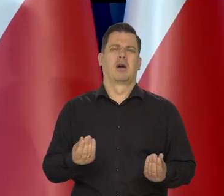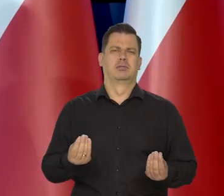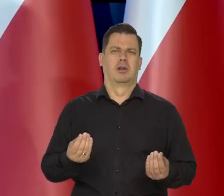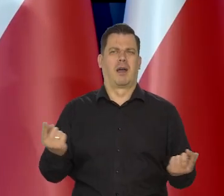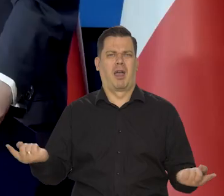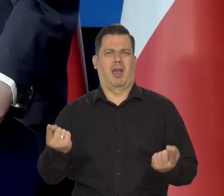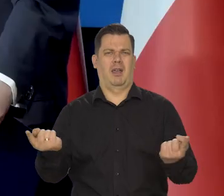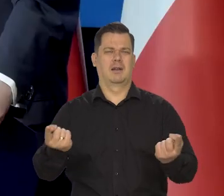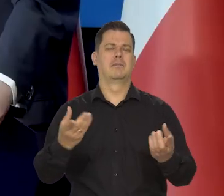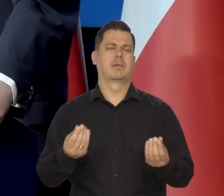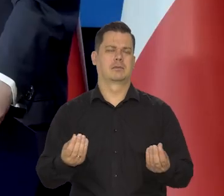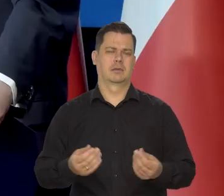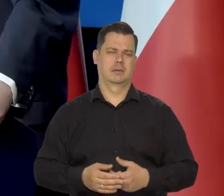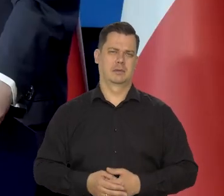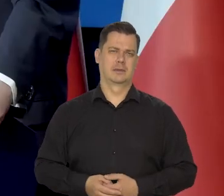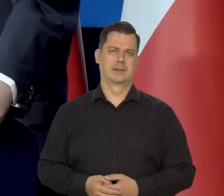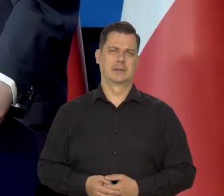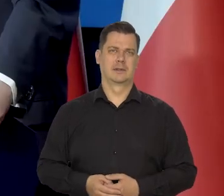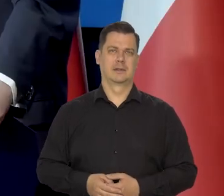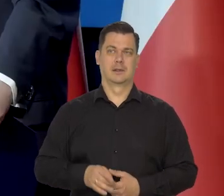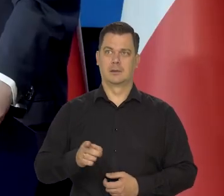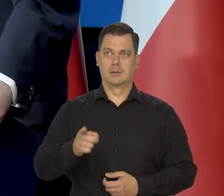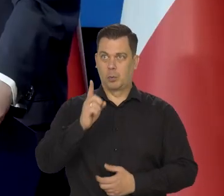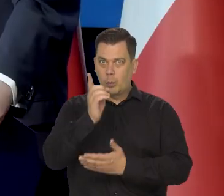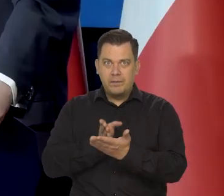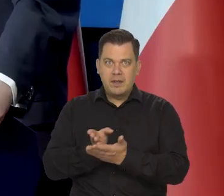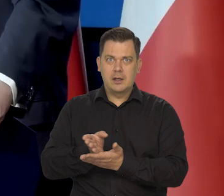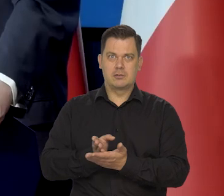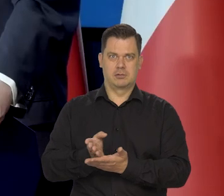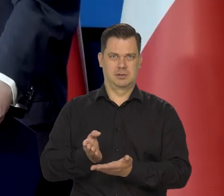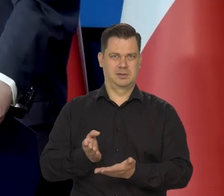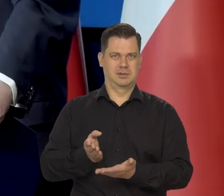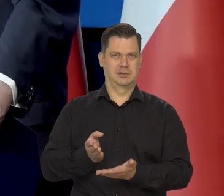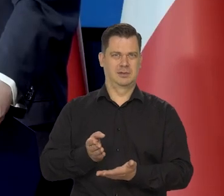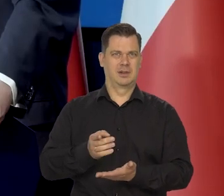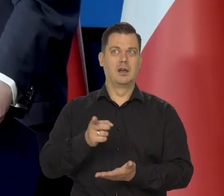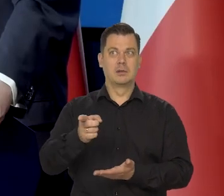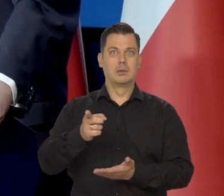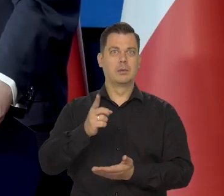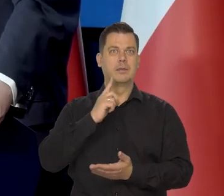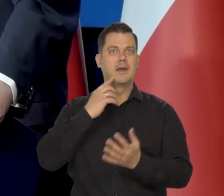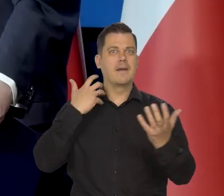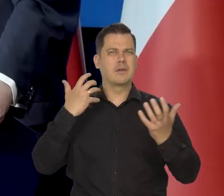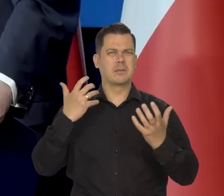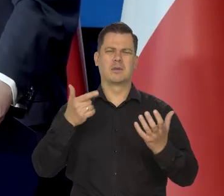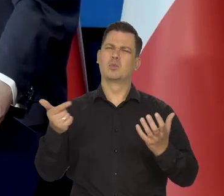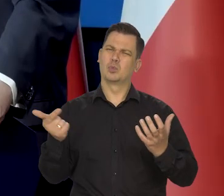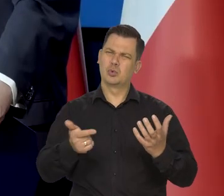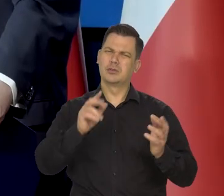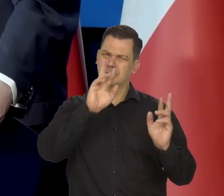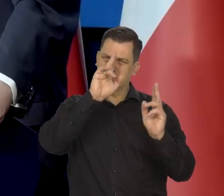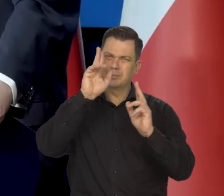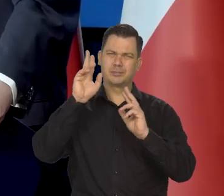Ten stopień wiary społeczeństwa w wiarygodną informację powinien być wyższy.